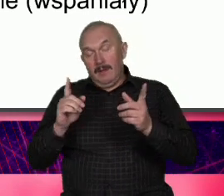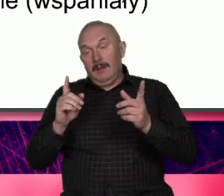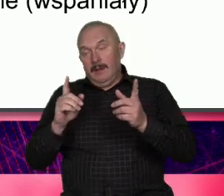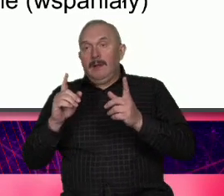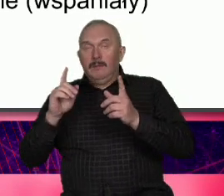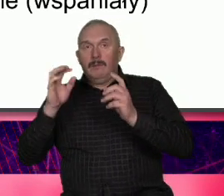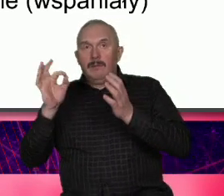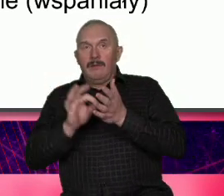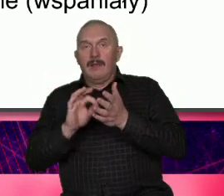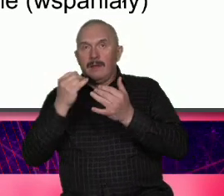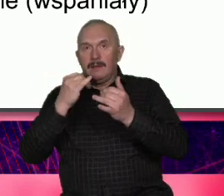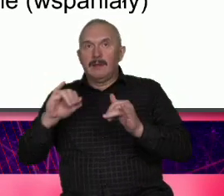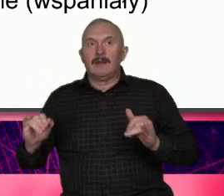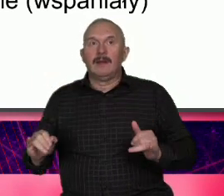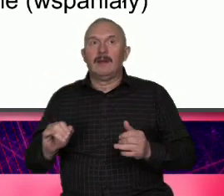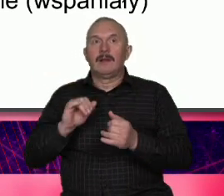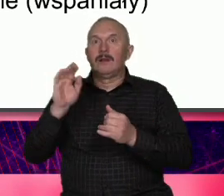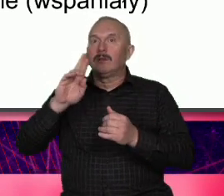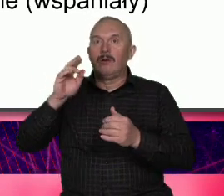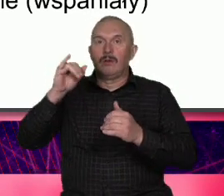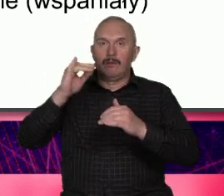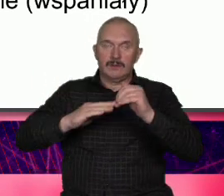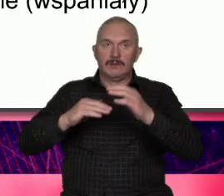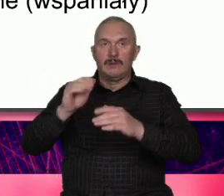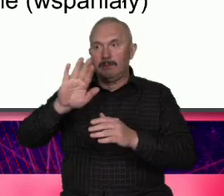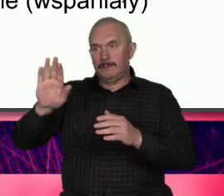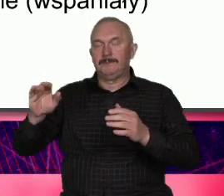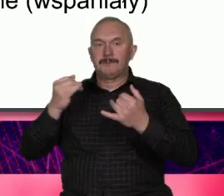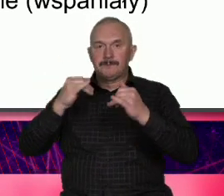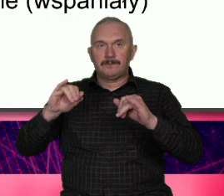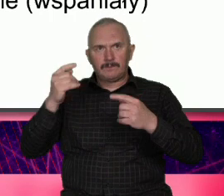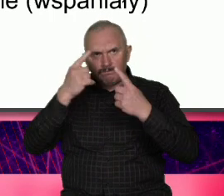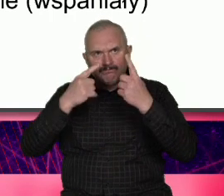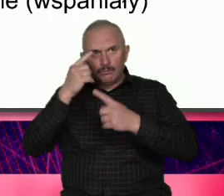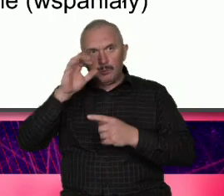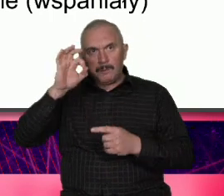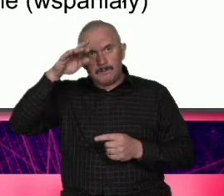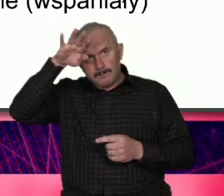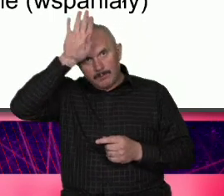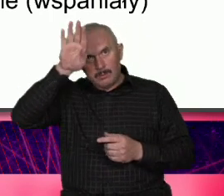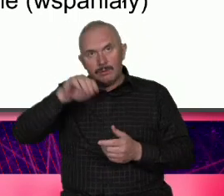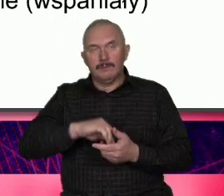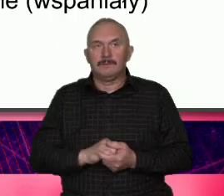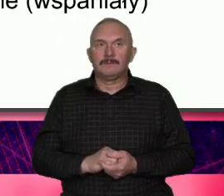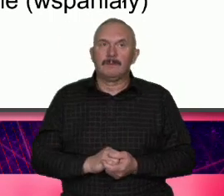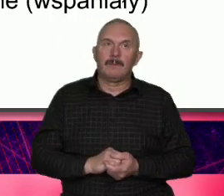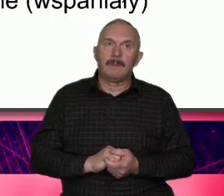ale od czasu do czasu tego typu spotów możemy się spodziewać tego typu myślenia